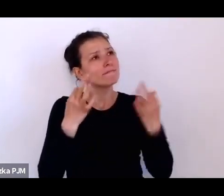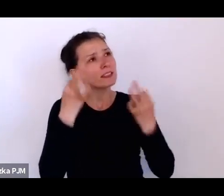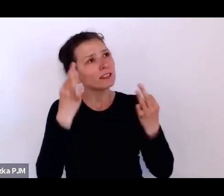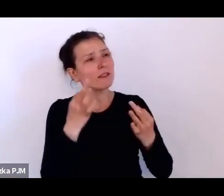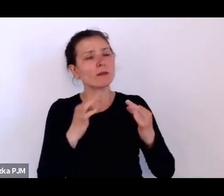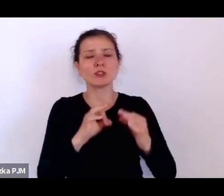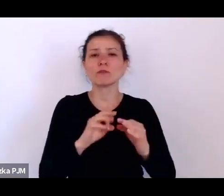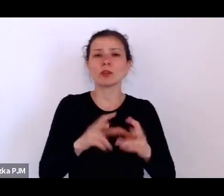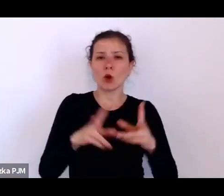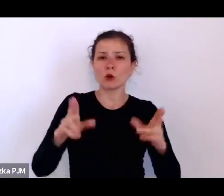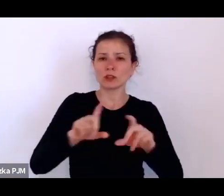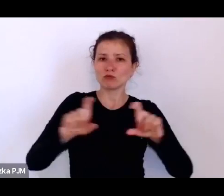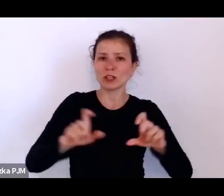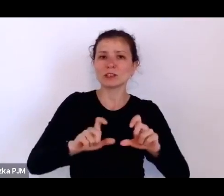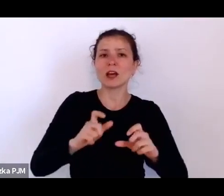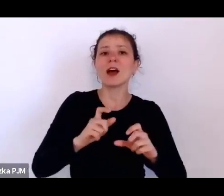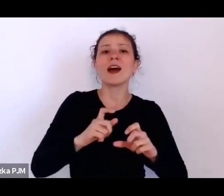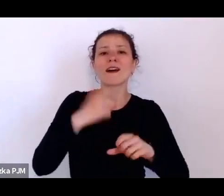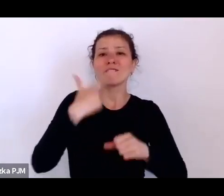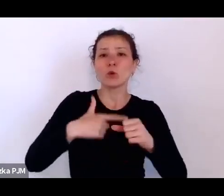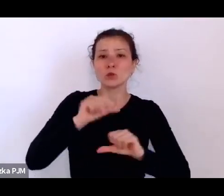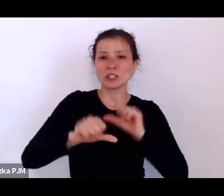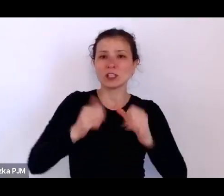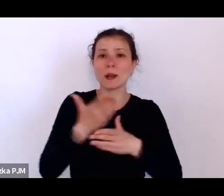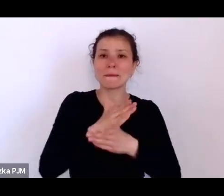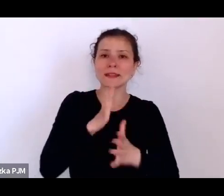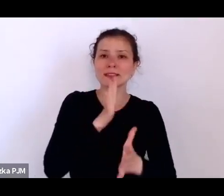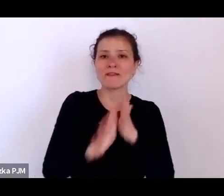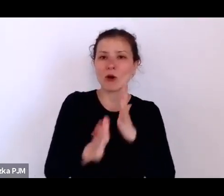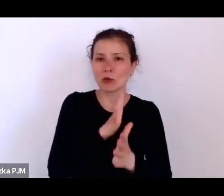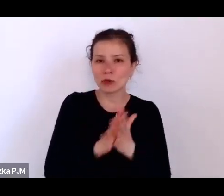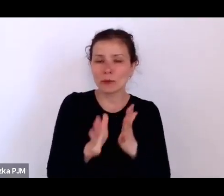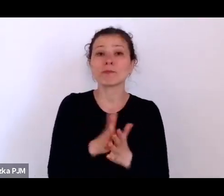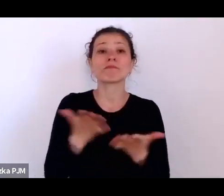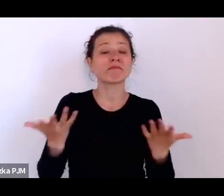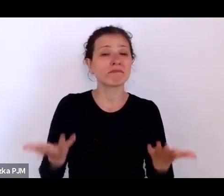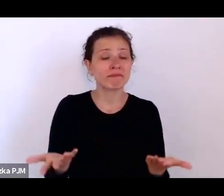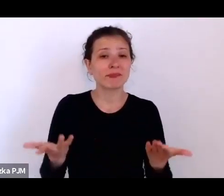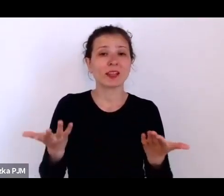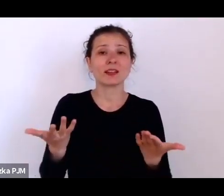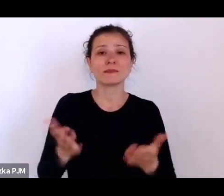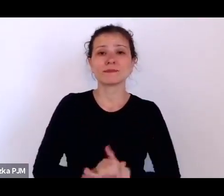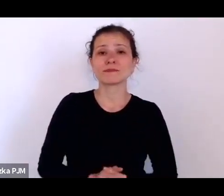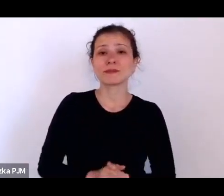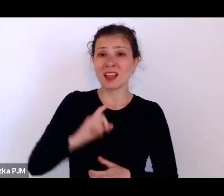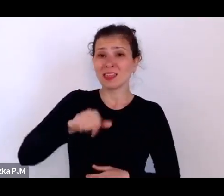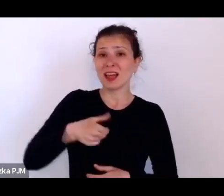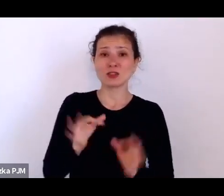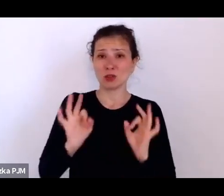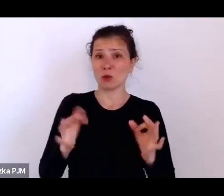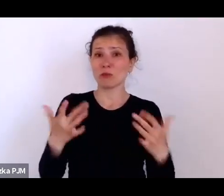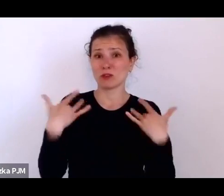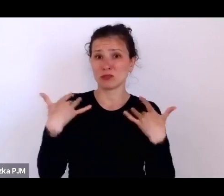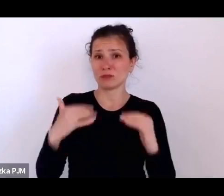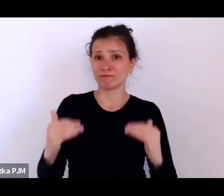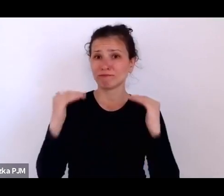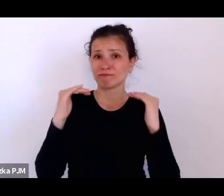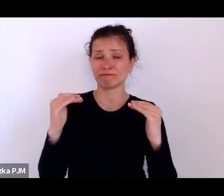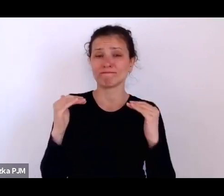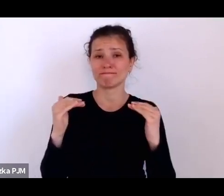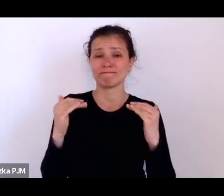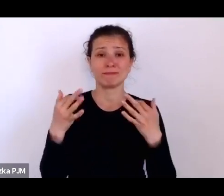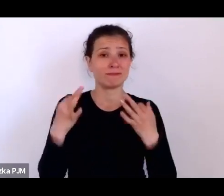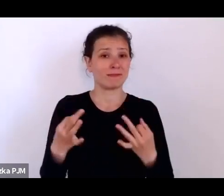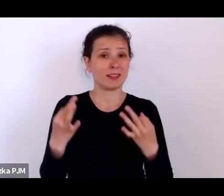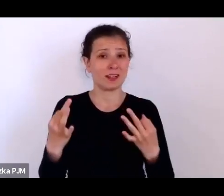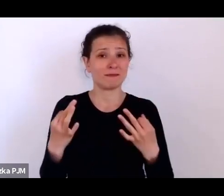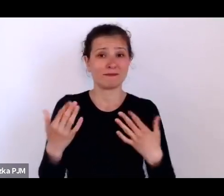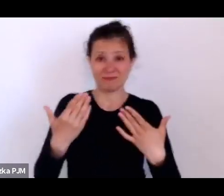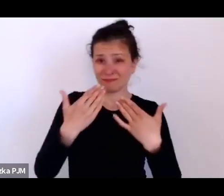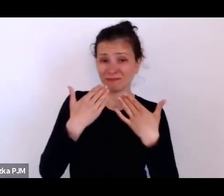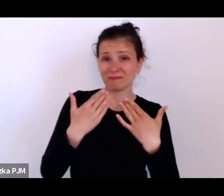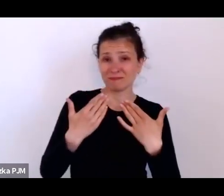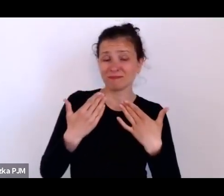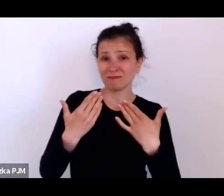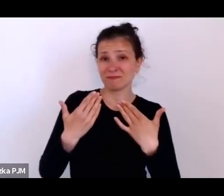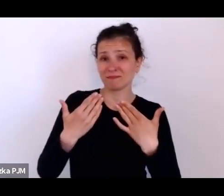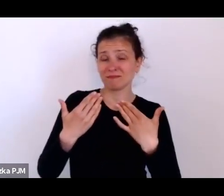że to jednak jest tak, że nasze dobre życie też zostało zbudowane na wysiłku tamtych ludzi